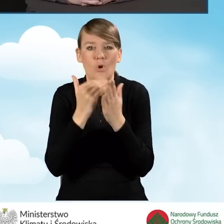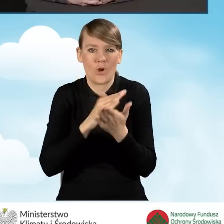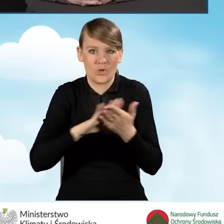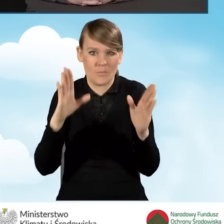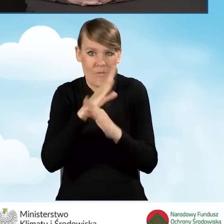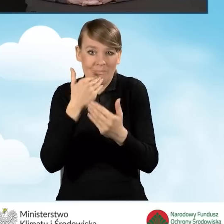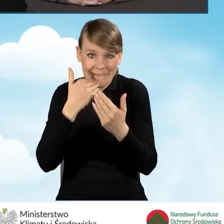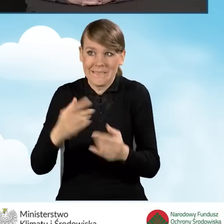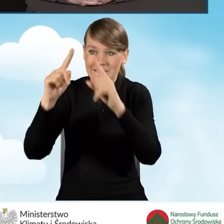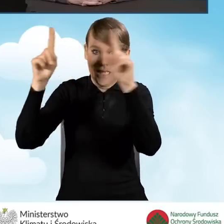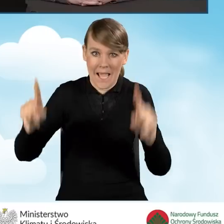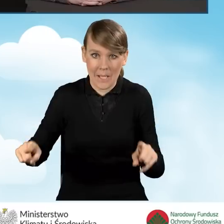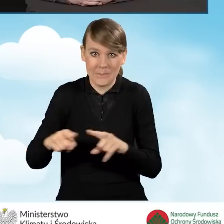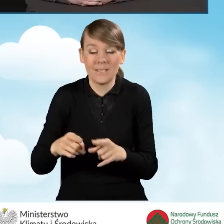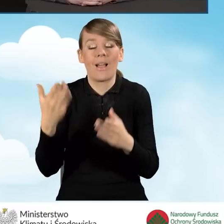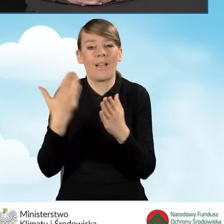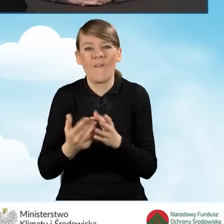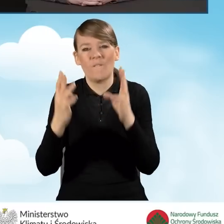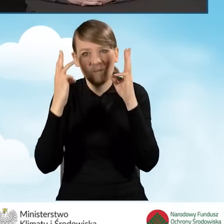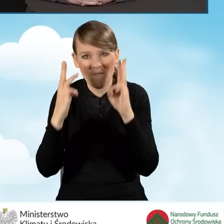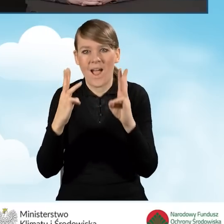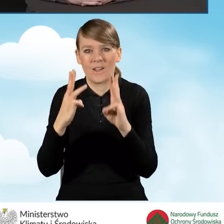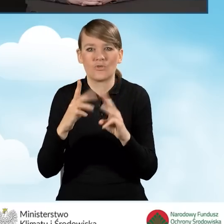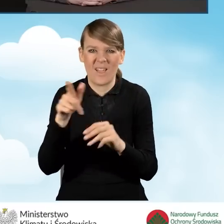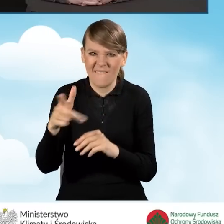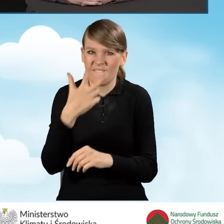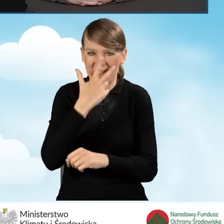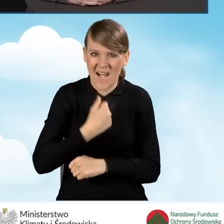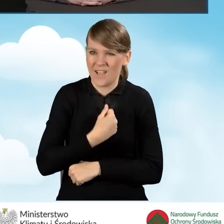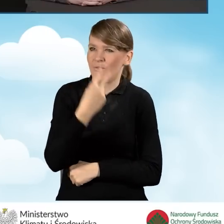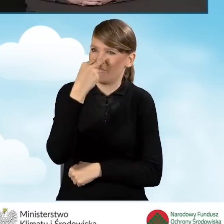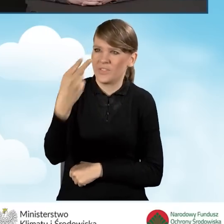żeby żeby one były rzeczywiście widoczne i dostępne dla mieszkańców.